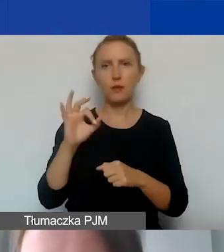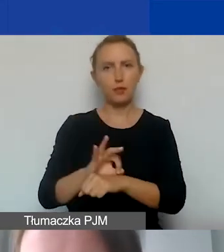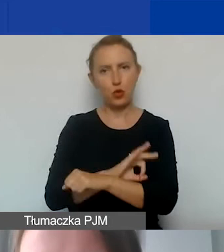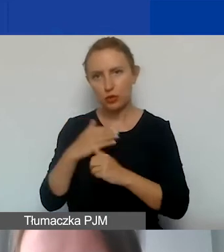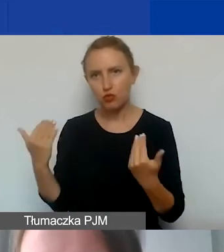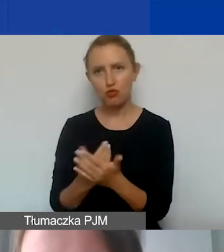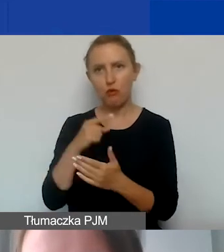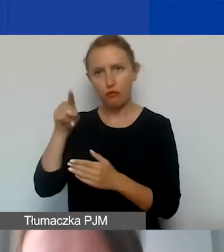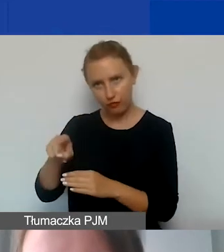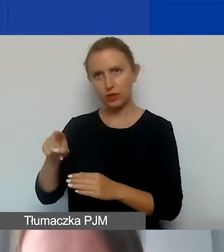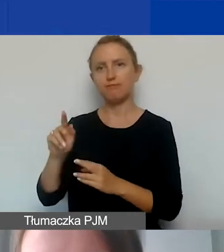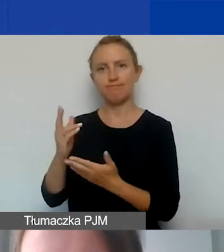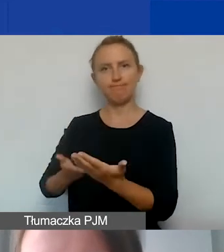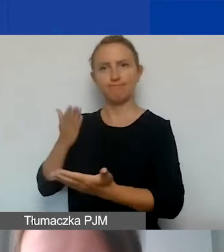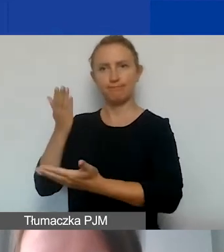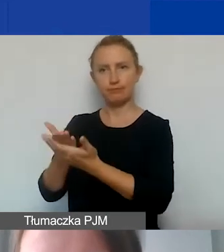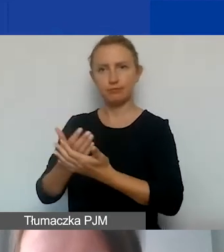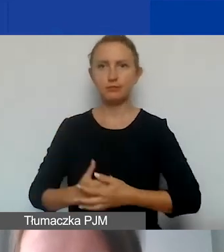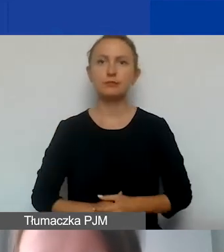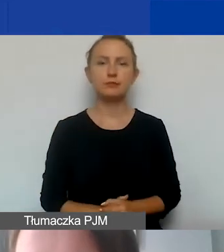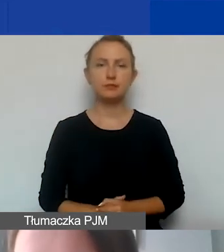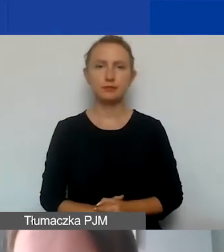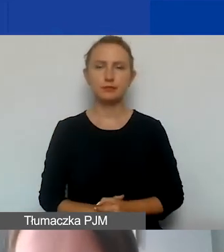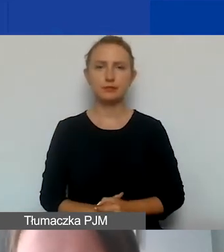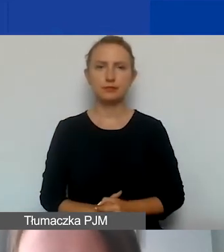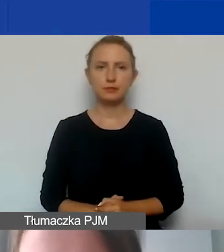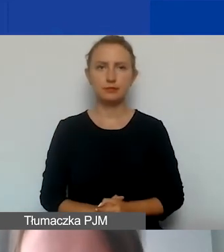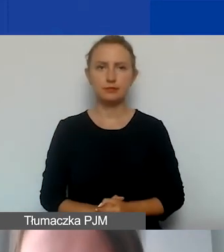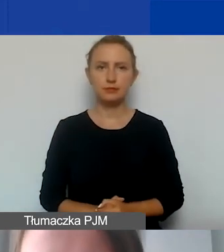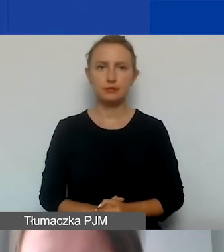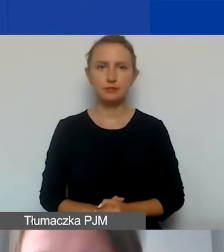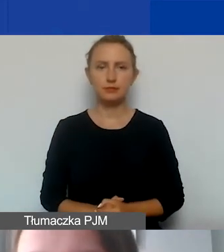które będą państwo do nas przedstawiać.